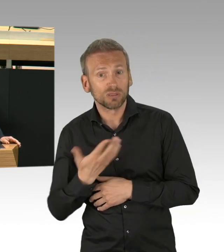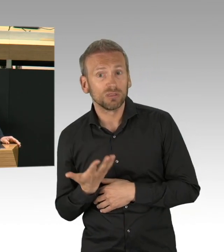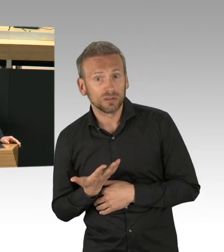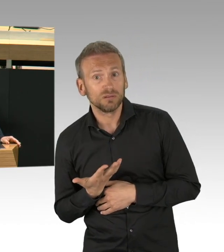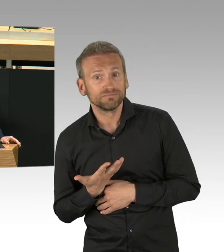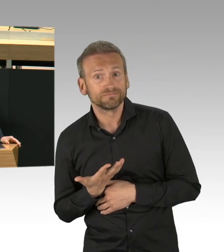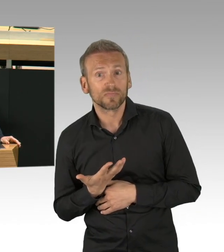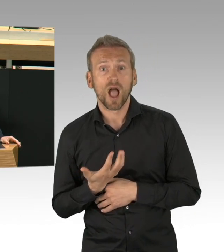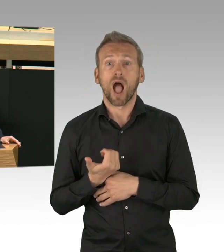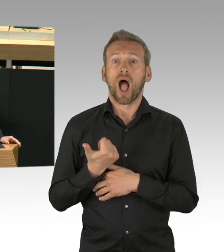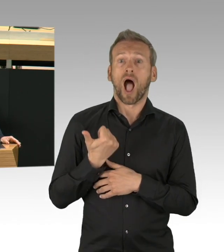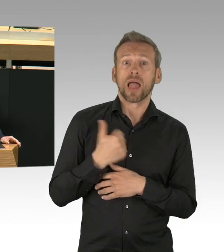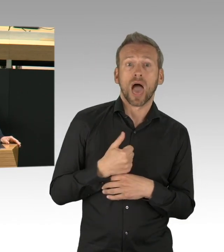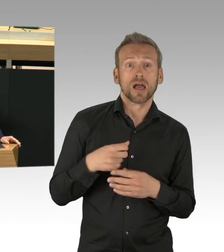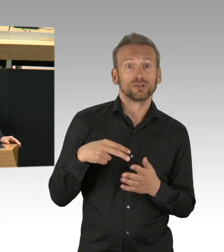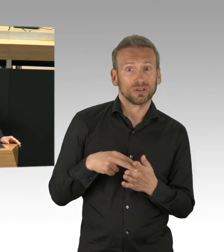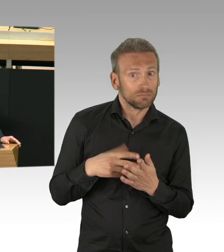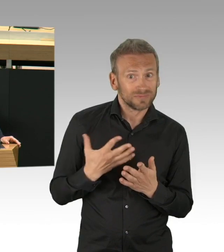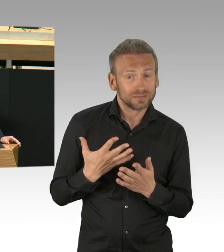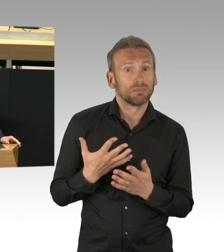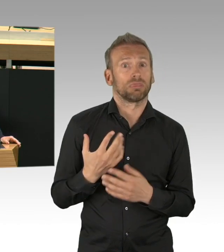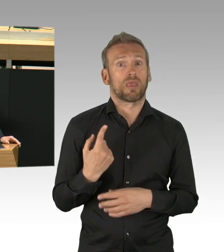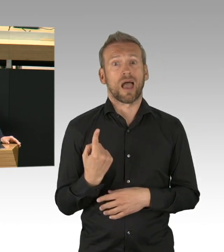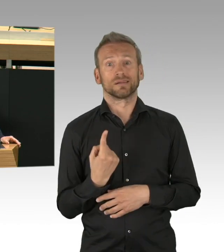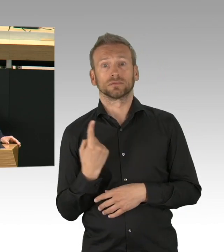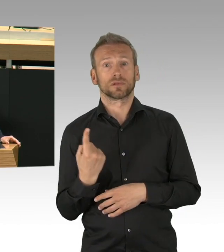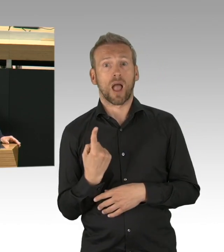oder um sich mit guten Lebensmitteln zu versorgen.